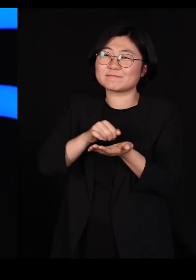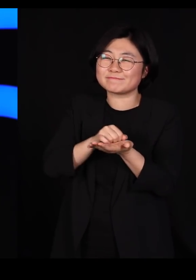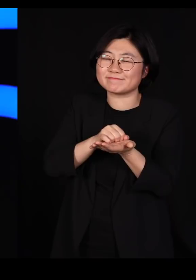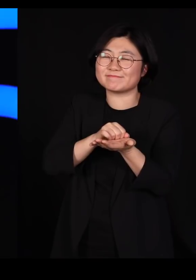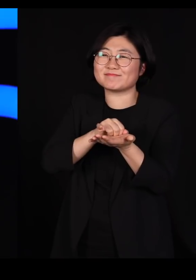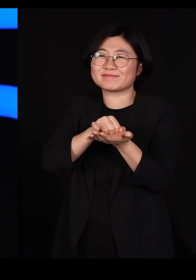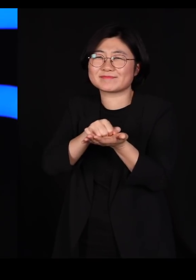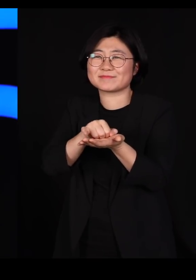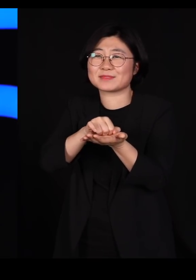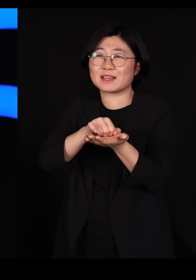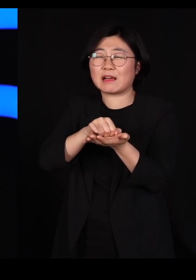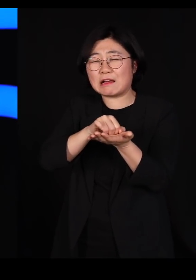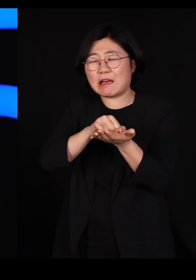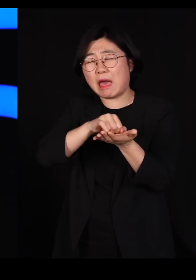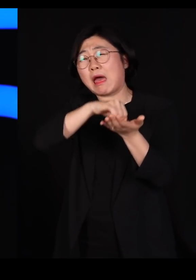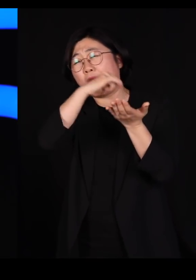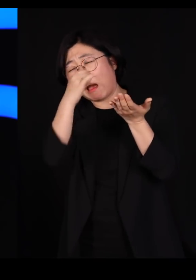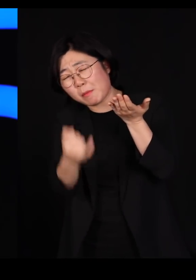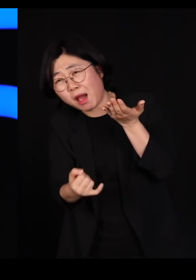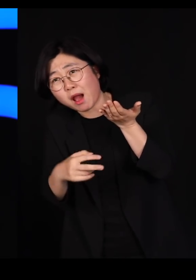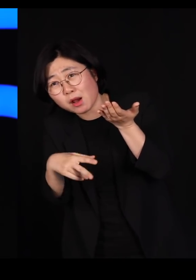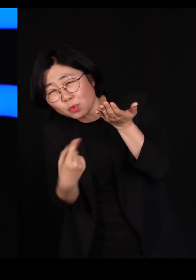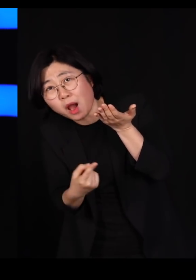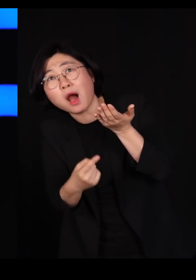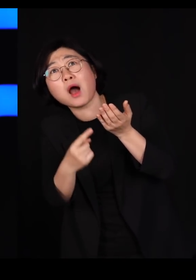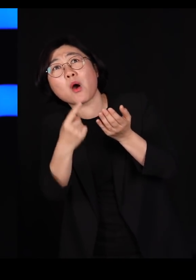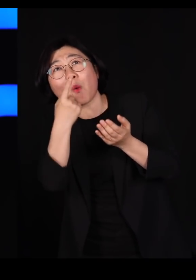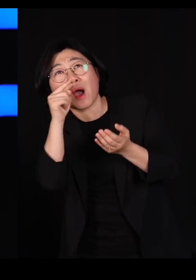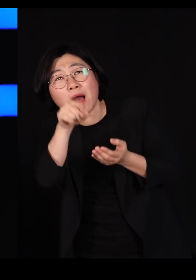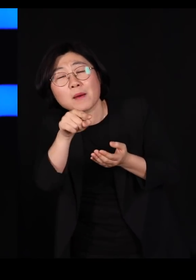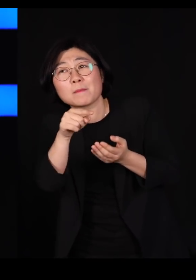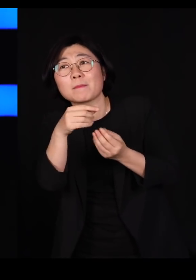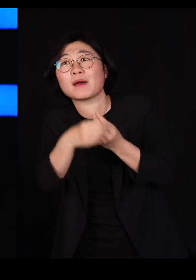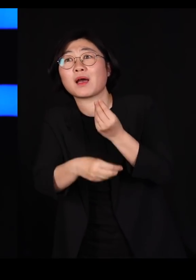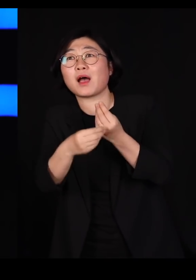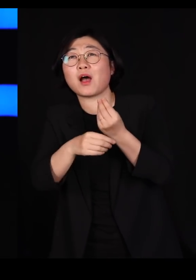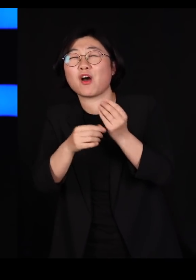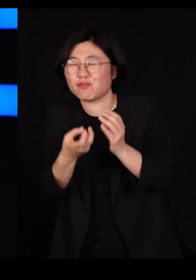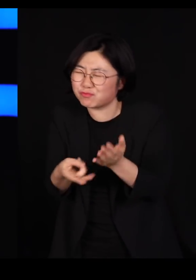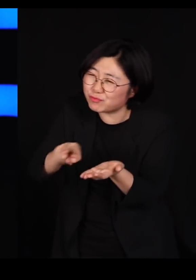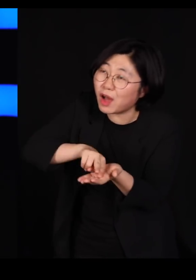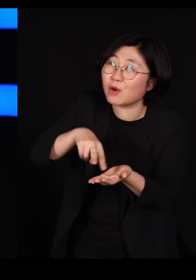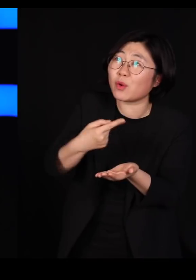저기선 먹다가 넘어져도 먹을 게 있고요 뒹굴어도 먹을 게 있고요